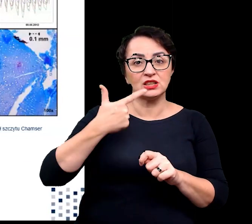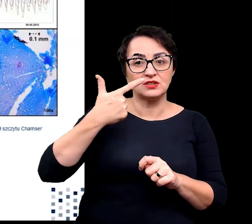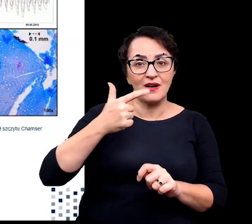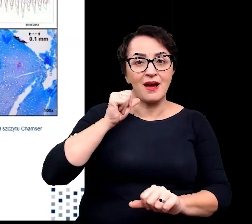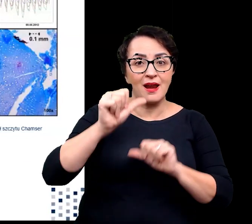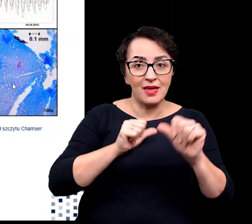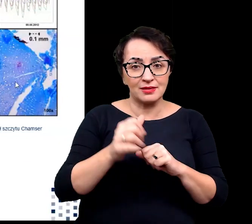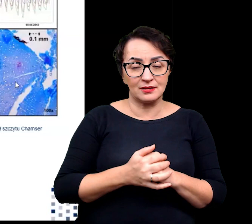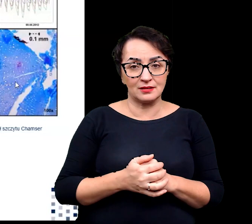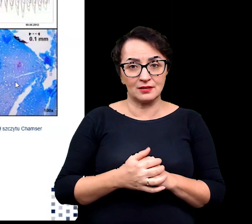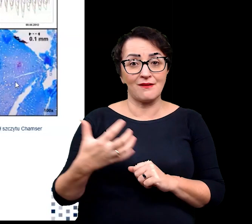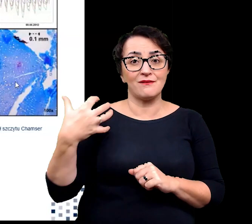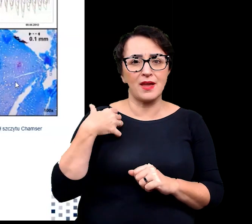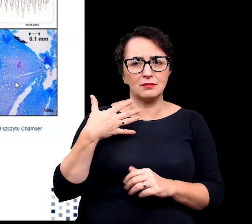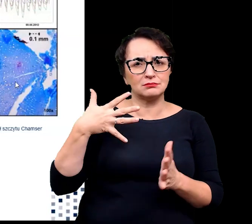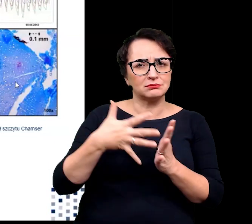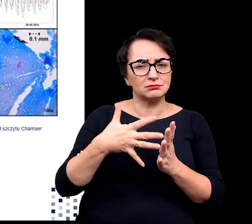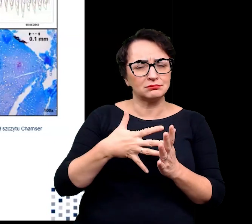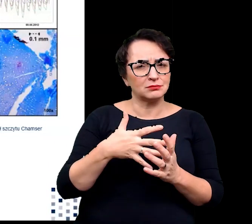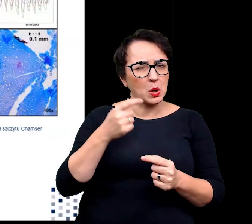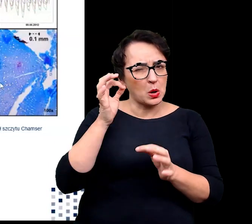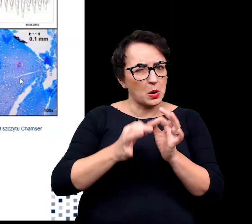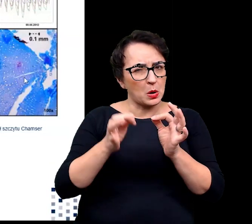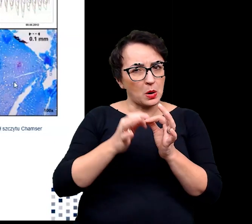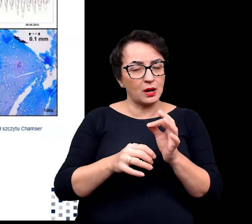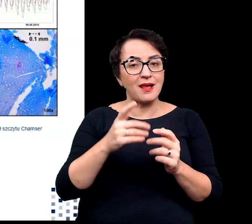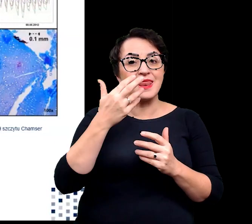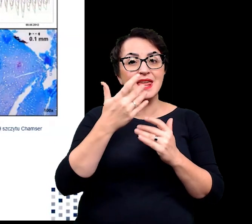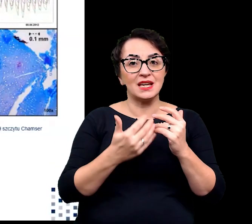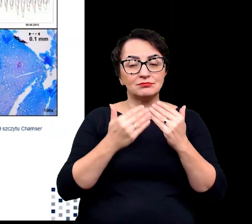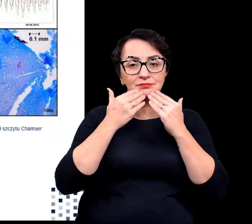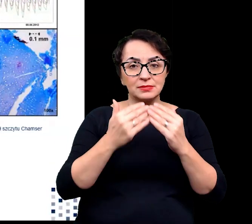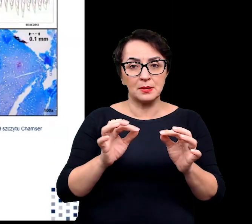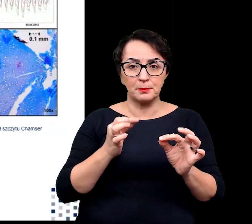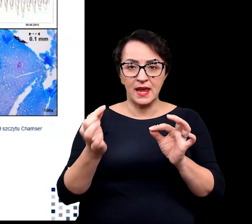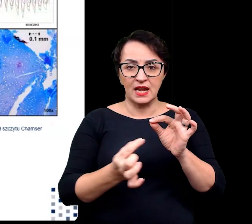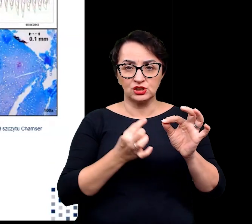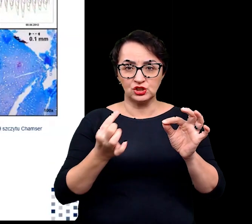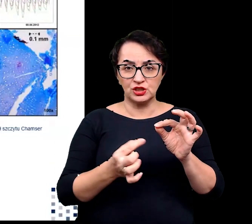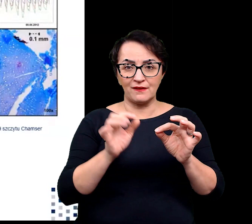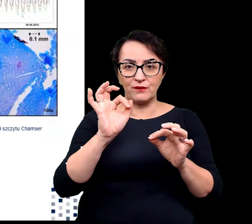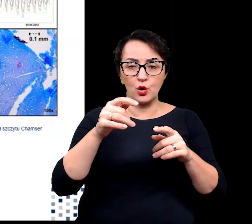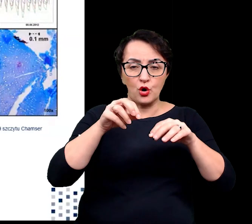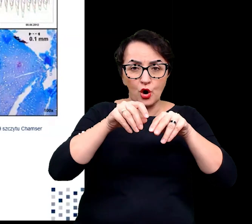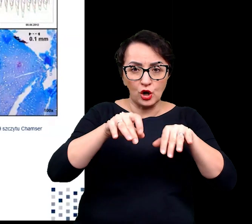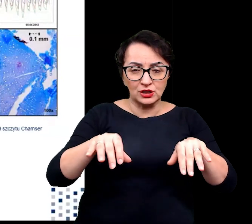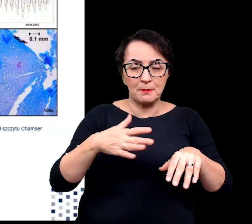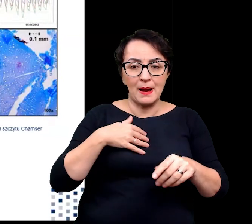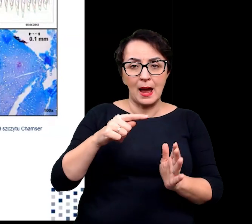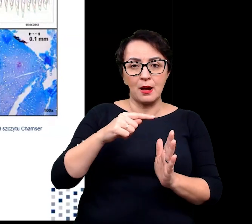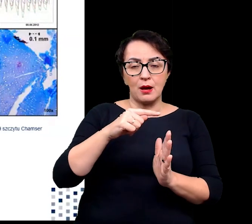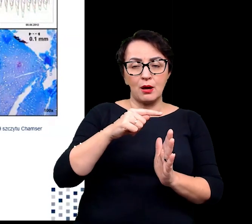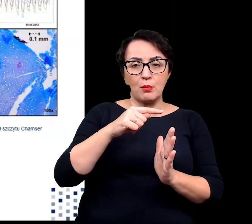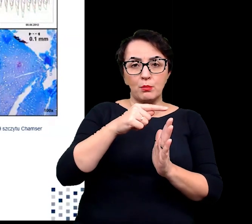Jej wiek oszacowano, zliczając pierścienie w korzeniu o promieniu zaledwie 0.7 mm